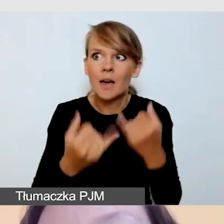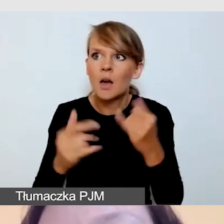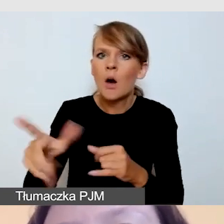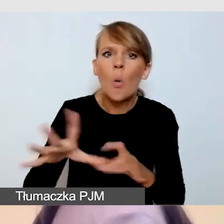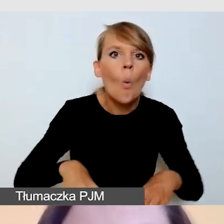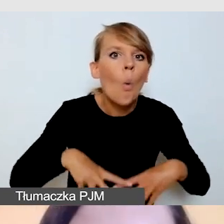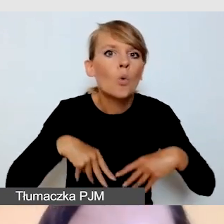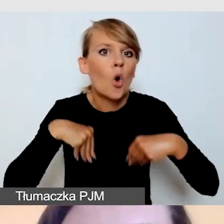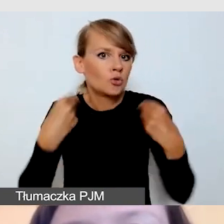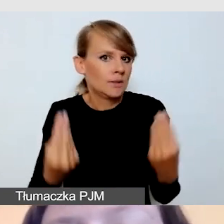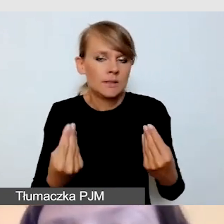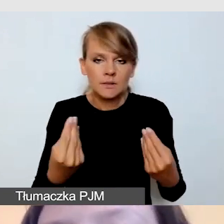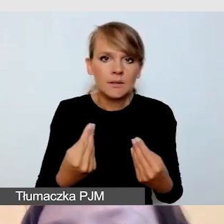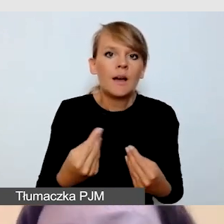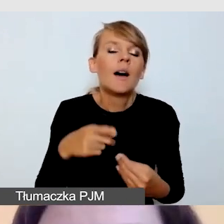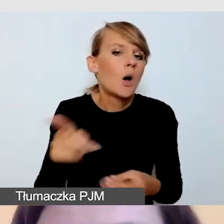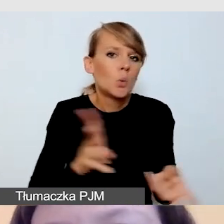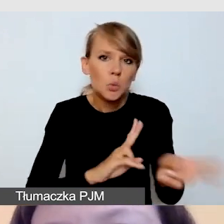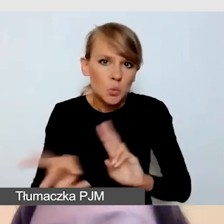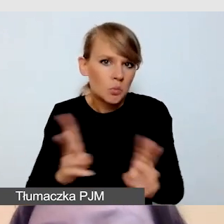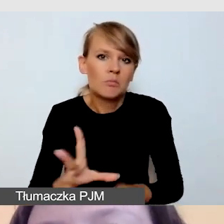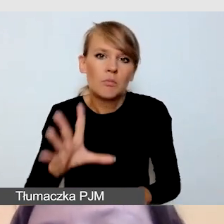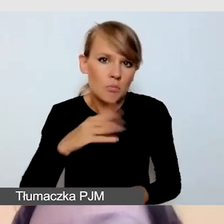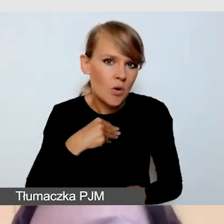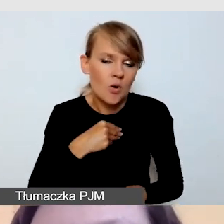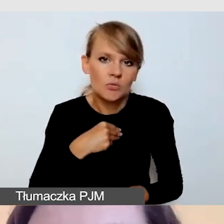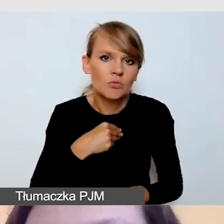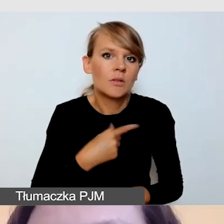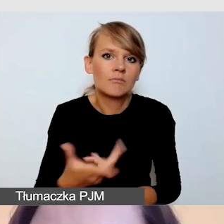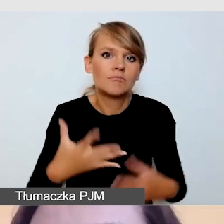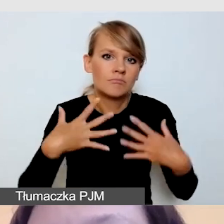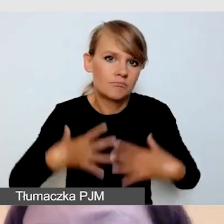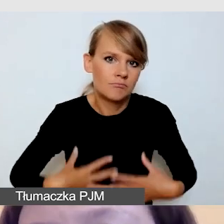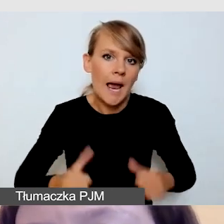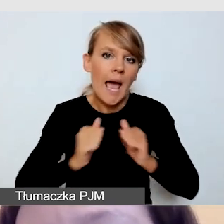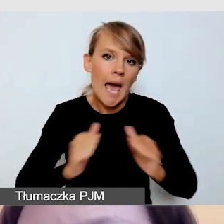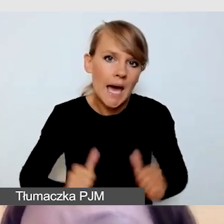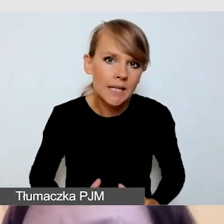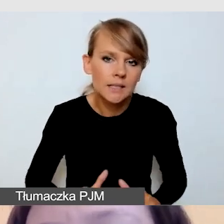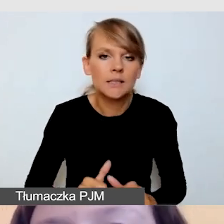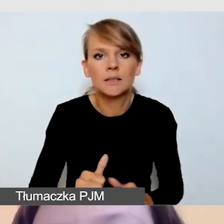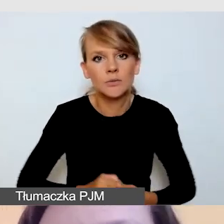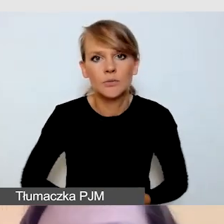tłumacz może spokojnie występować ubrany w garnitur czy marynarkę.